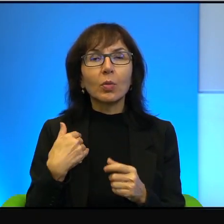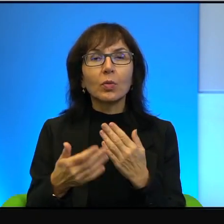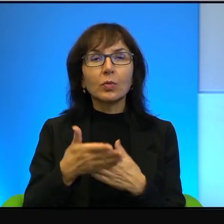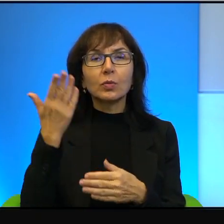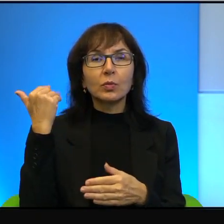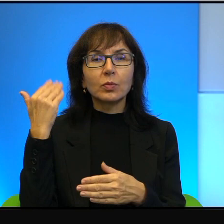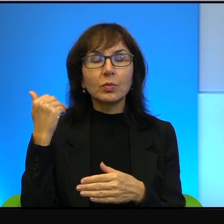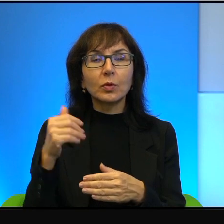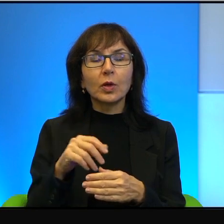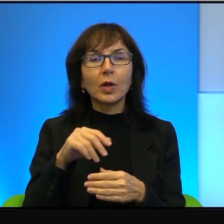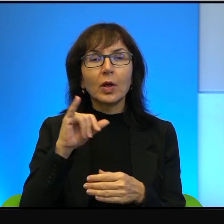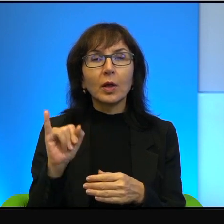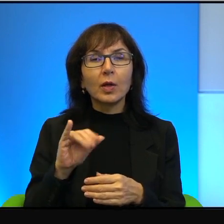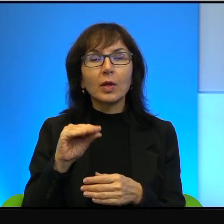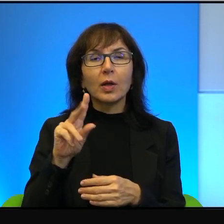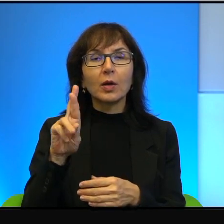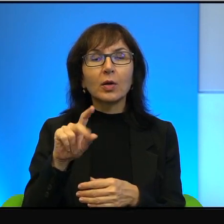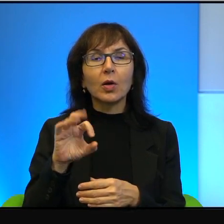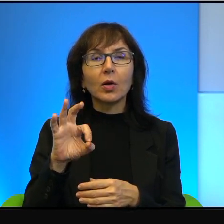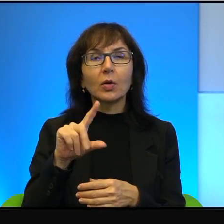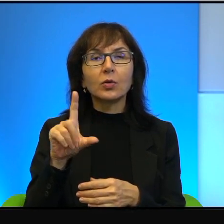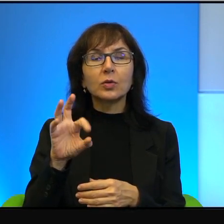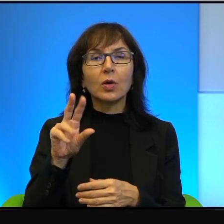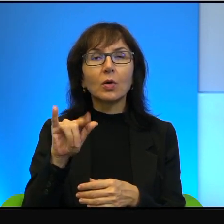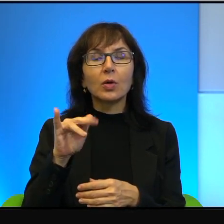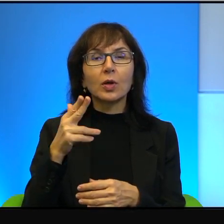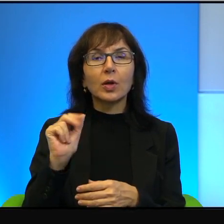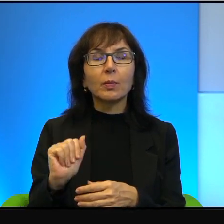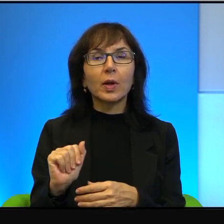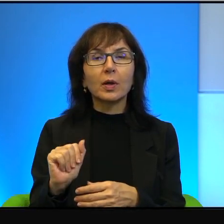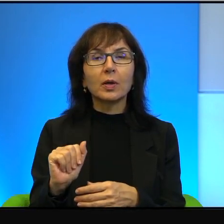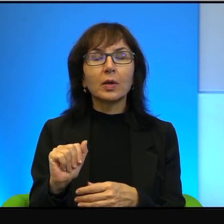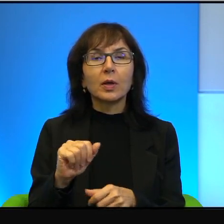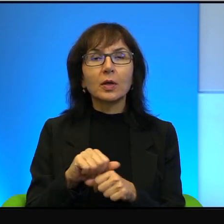kiedy to, nie tylko w Jerozolimie, ale Jerozolima jest jakby głównym teatrem.